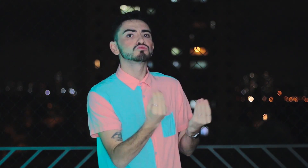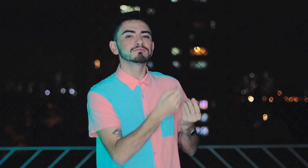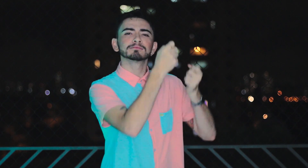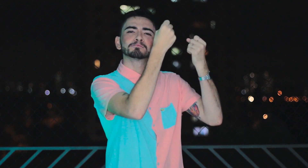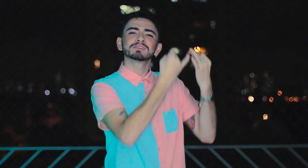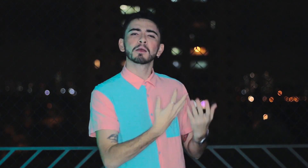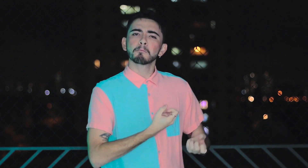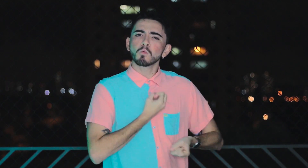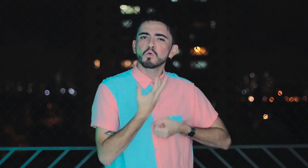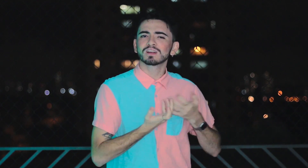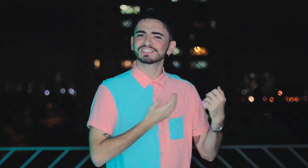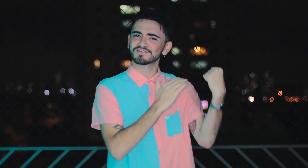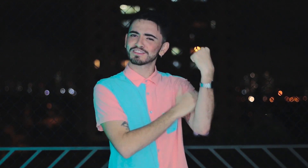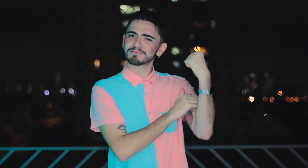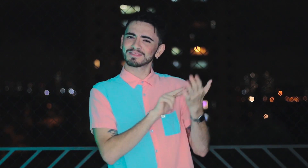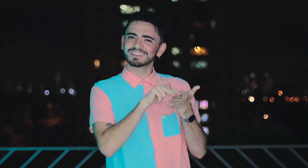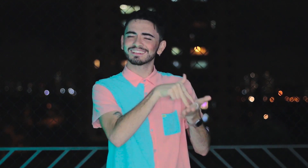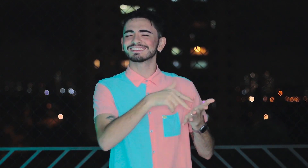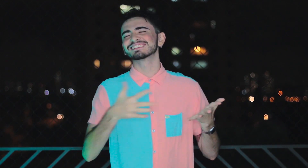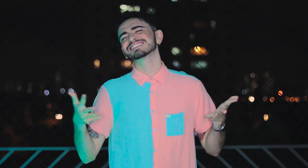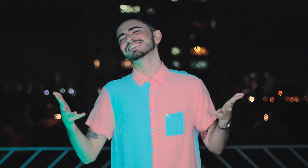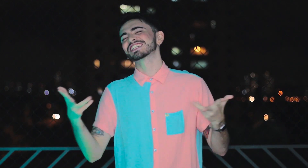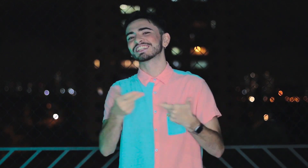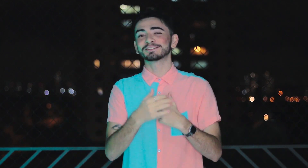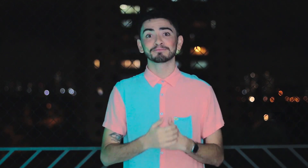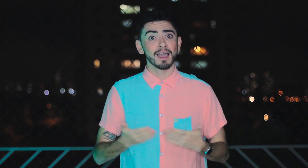O segundo episódio traz a sua experiência como poetisa feminista militante. Maravilhosa!